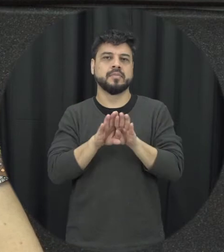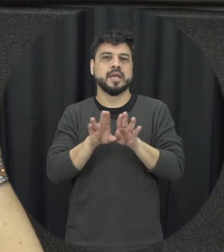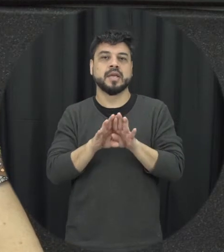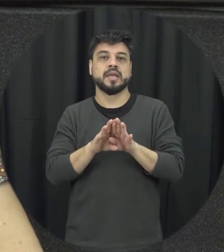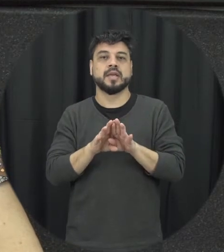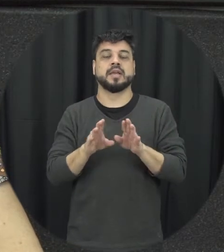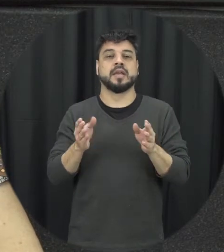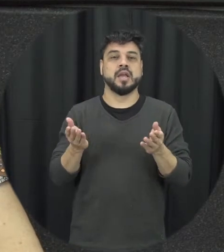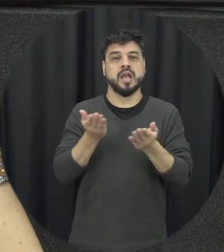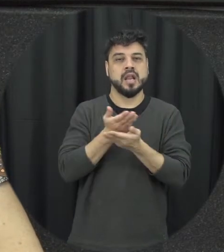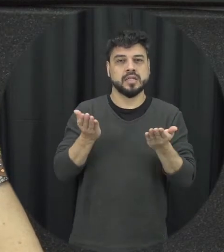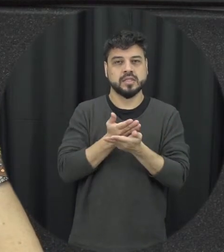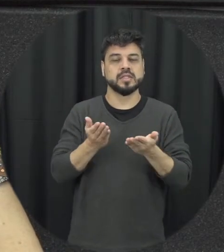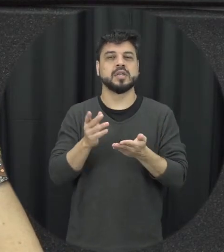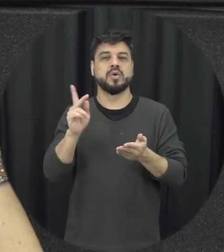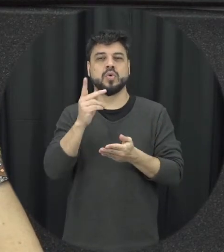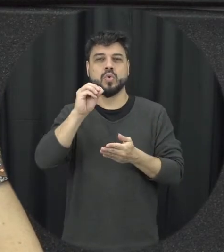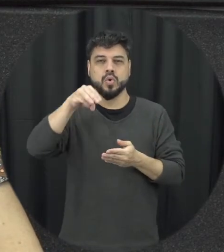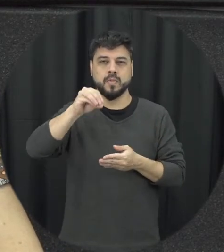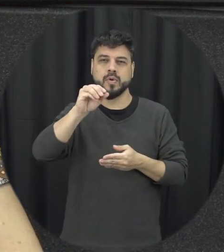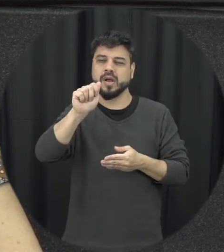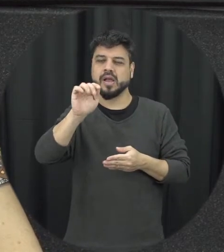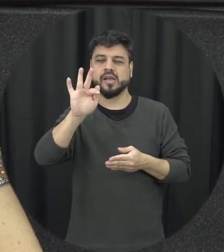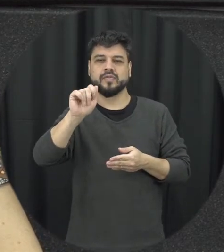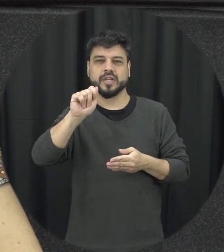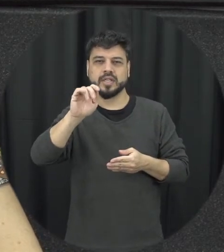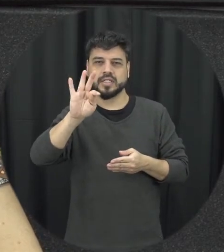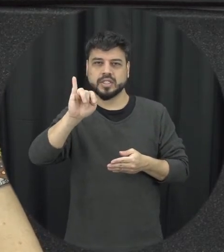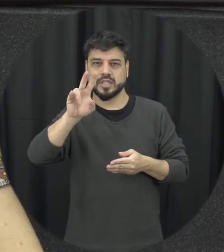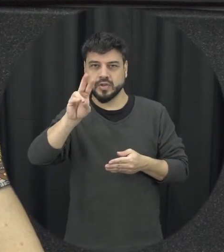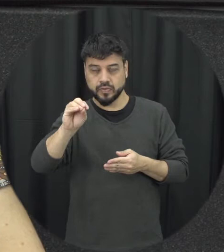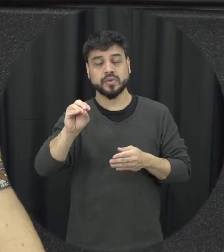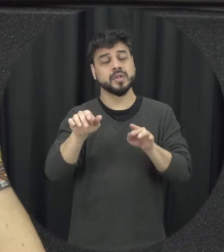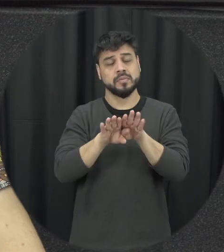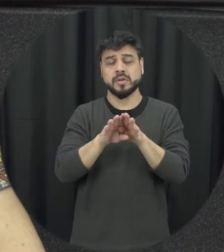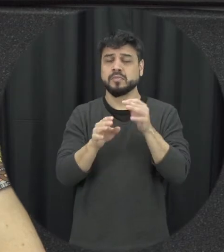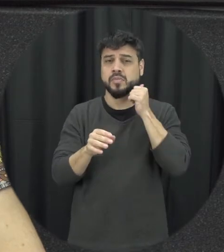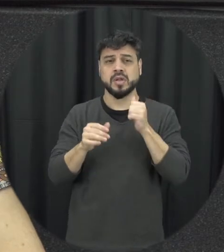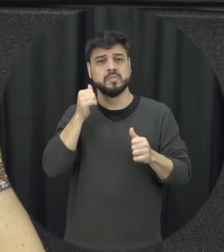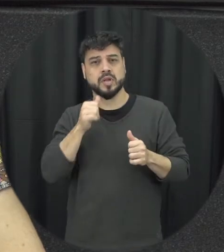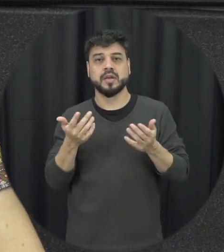coisa são todos os dispositivos e equipamentos do estado do que que a lei nem dá acesso a mulher